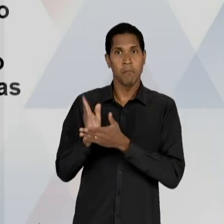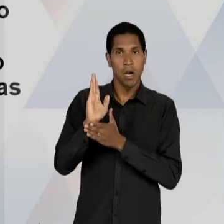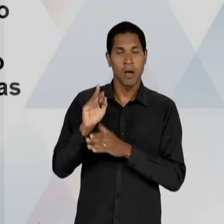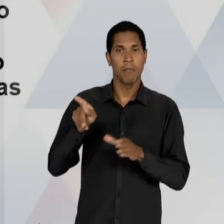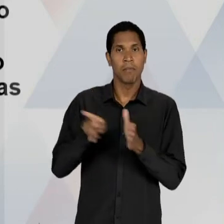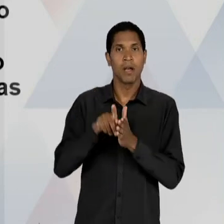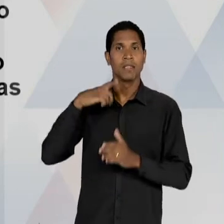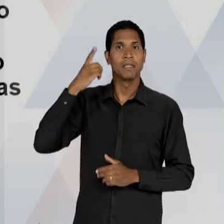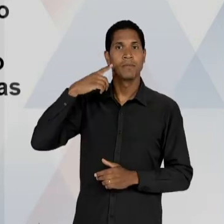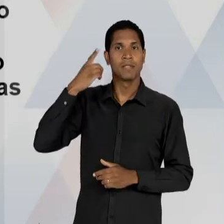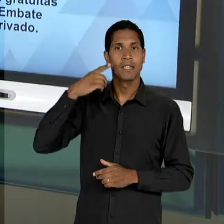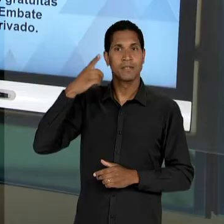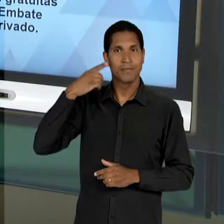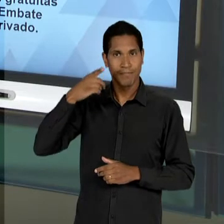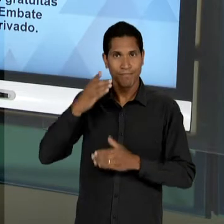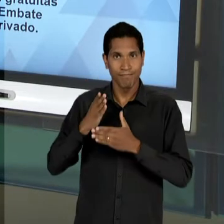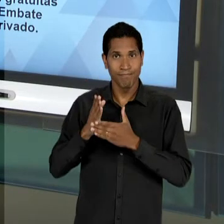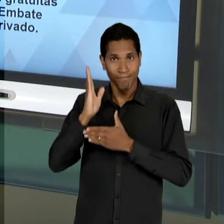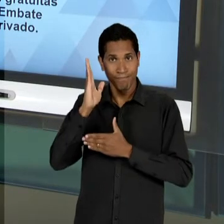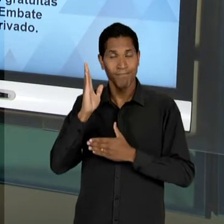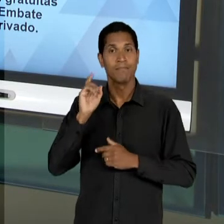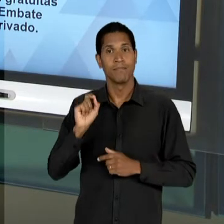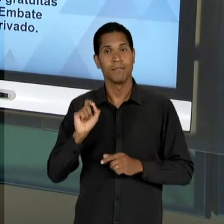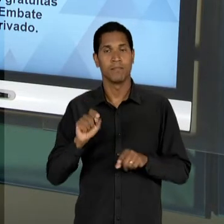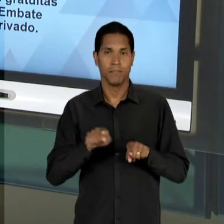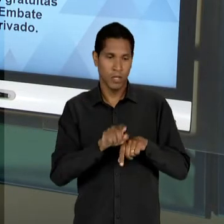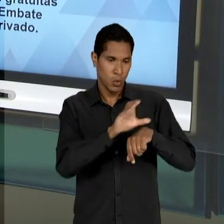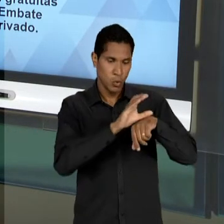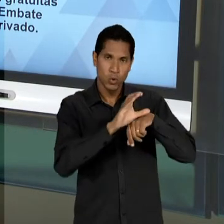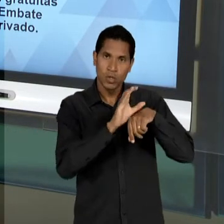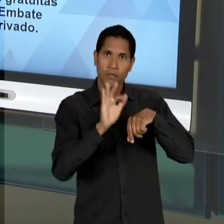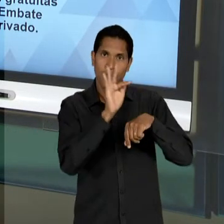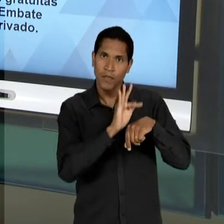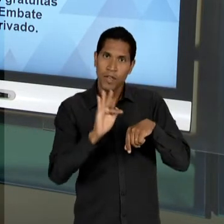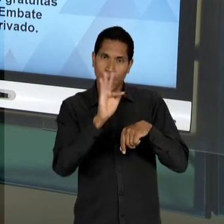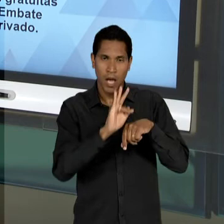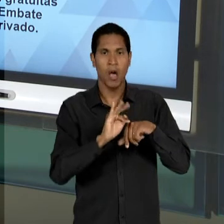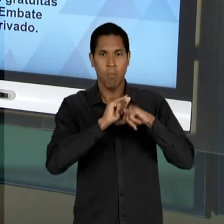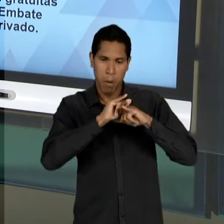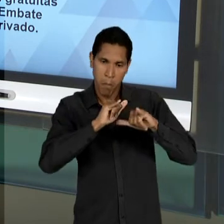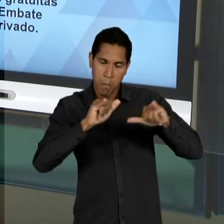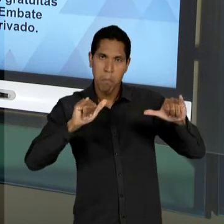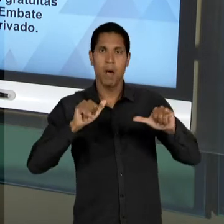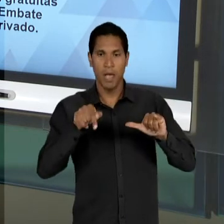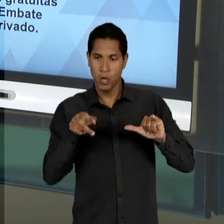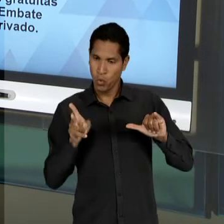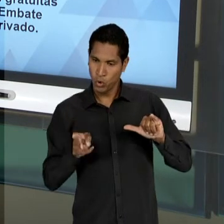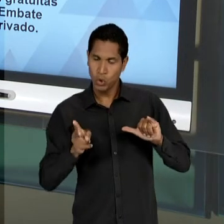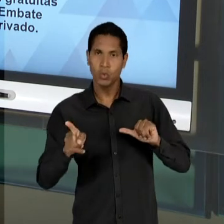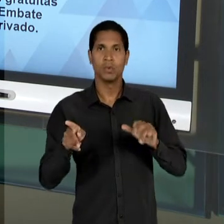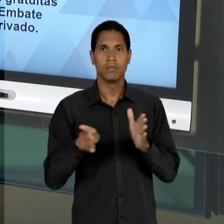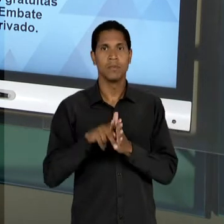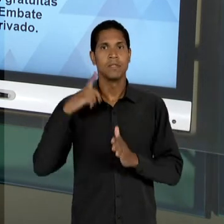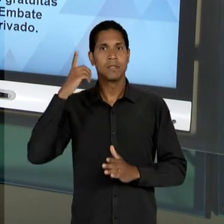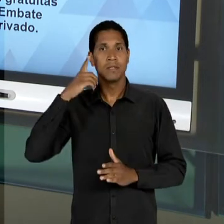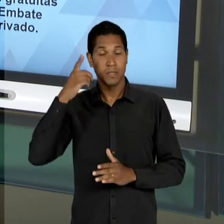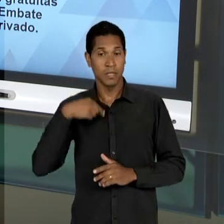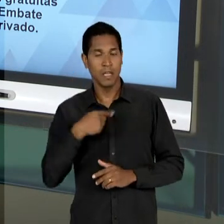NESSE MOMENTO, MESMO DEPOIS DA PUBLICAÇÃO DA CONSTITUIÇÃO CONTINUA COMO DEPUTADO FEDERAL. ELE VAI DAR UM PARECER A RESPEITO DESSE ANTEPROJETO E